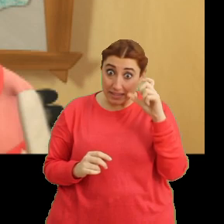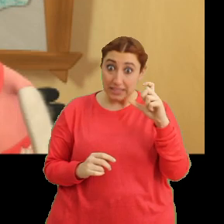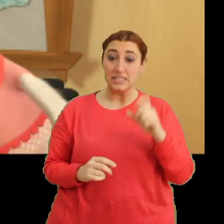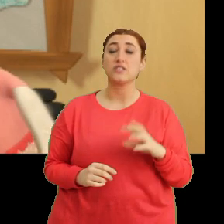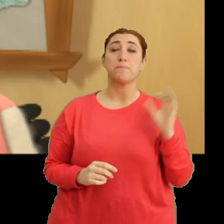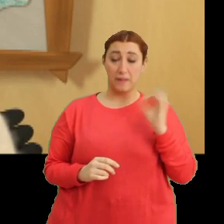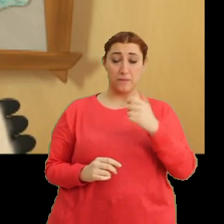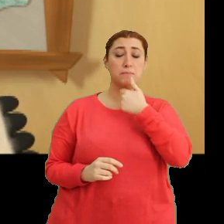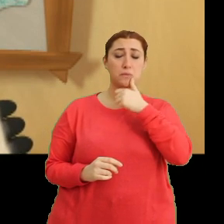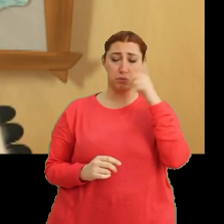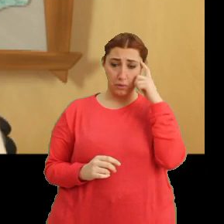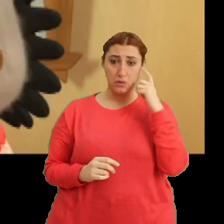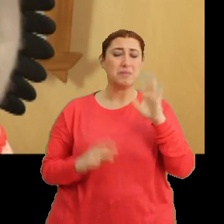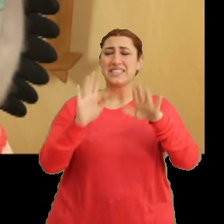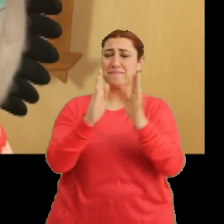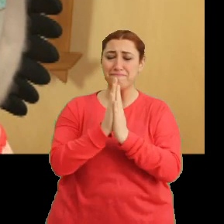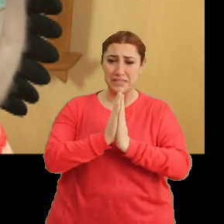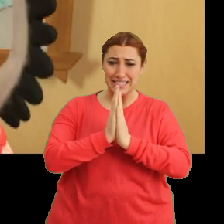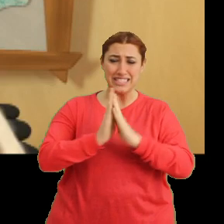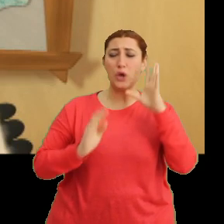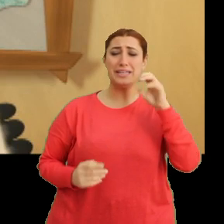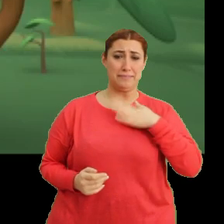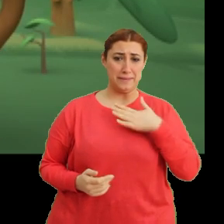Evet baba haklı... ay şey yani öğretmenim.